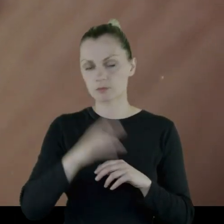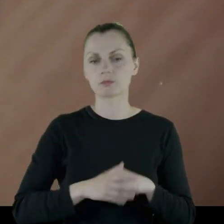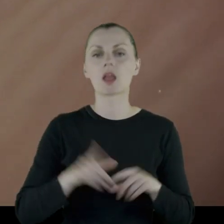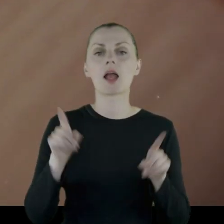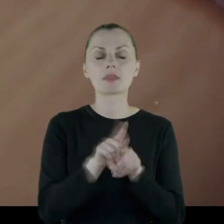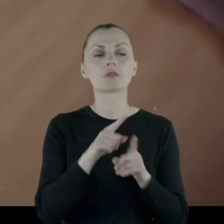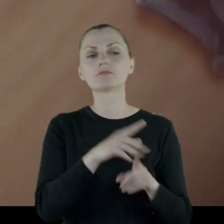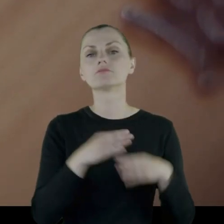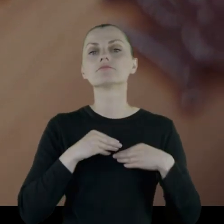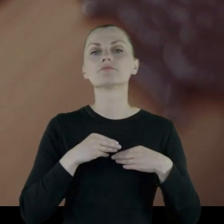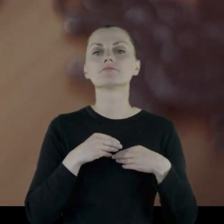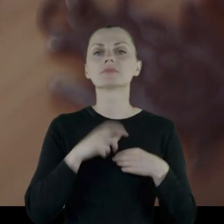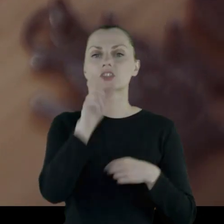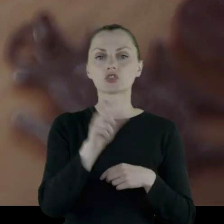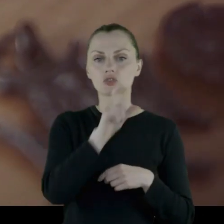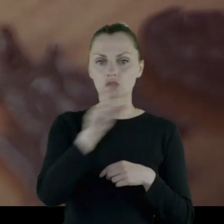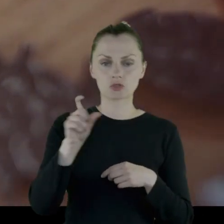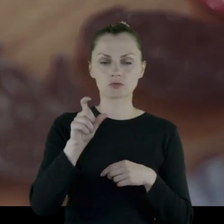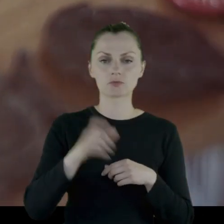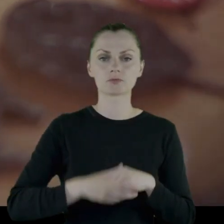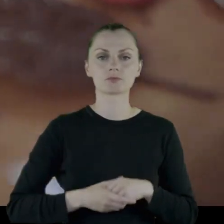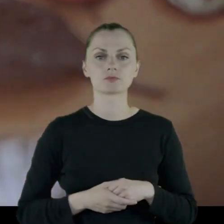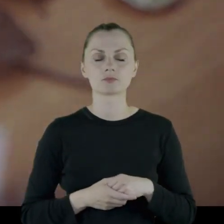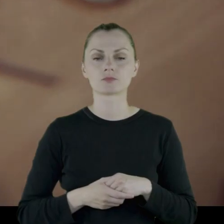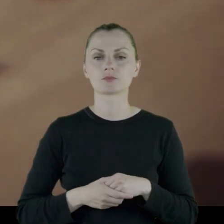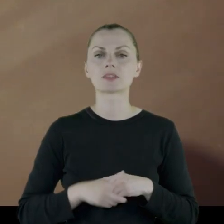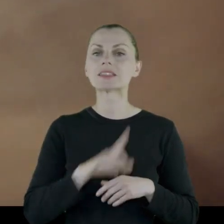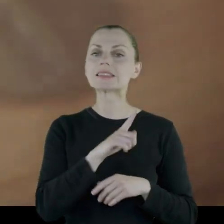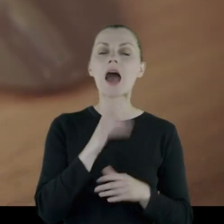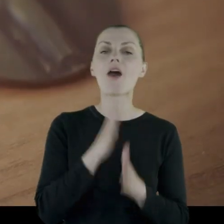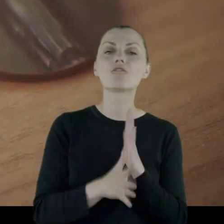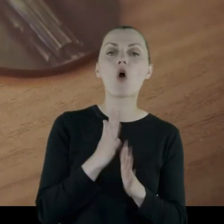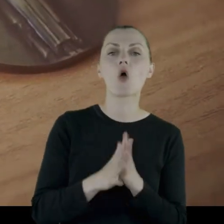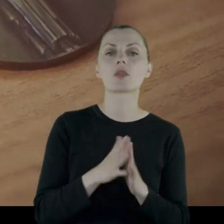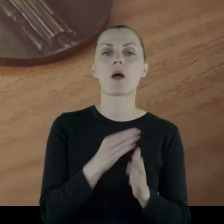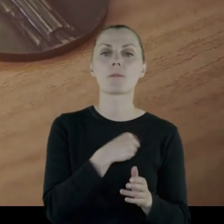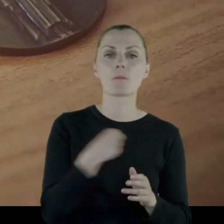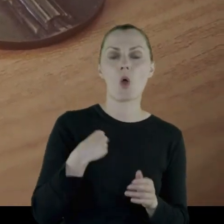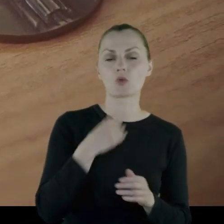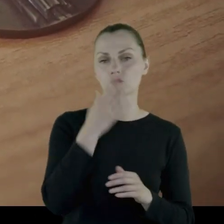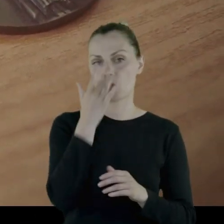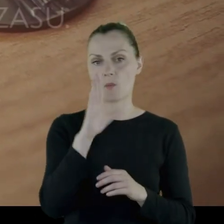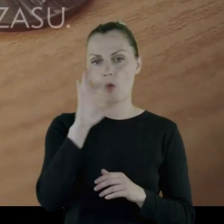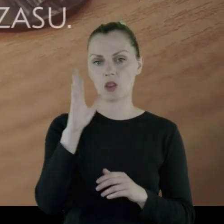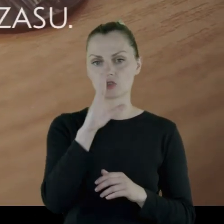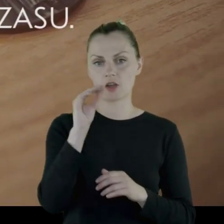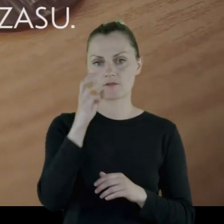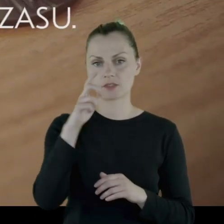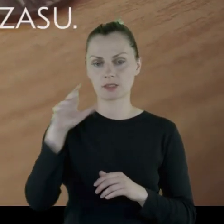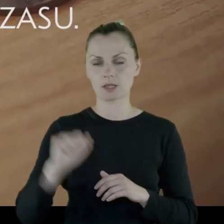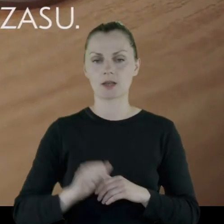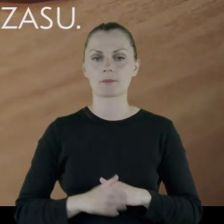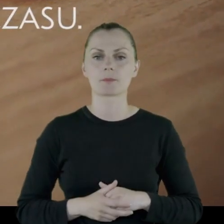i został odznaczony Krzyżem za wojnę polsko-bolszewicką.